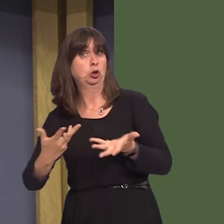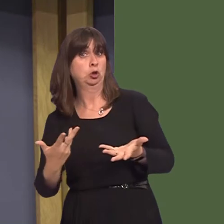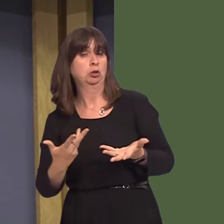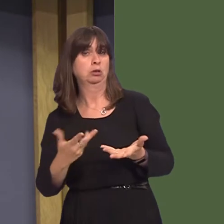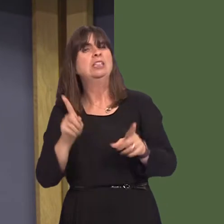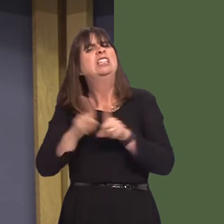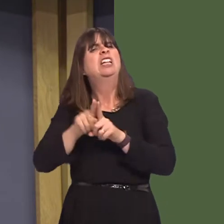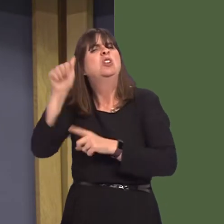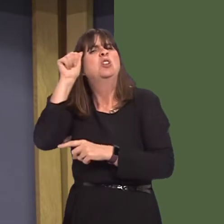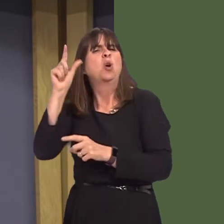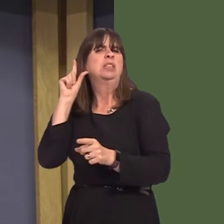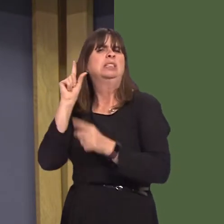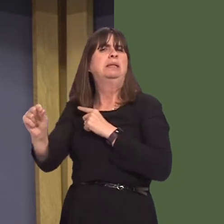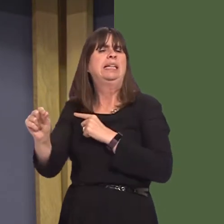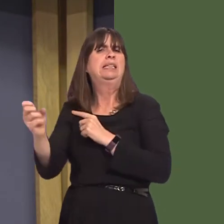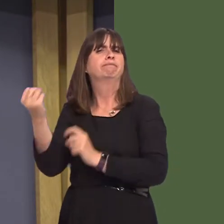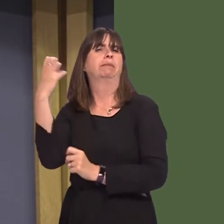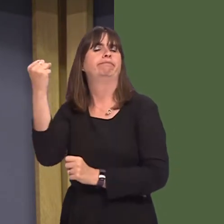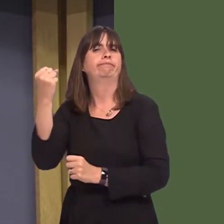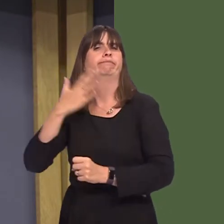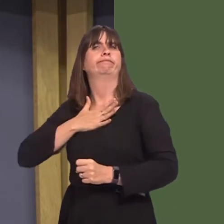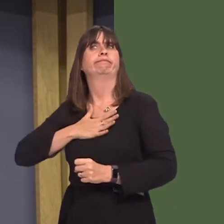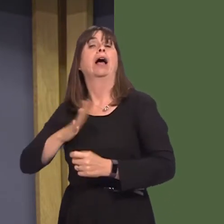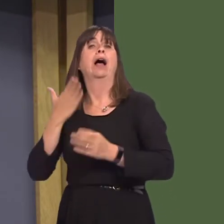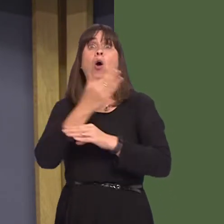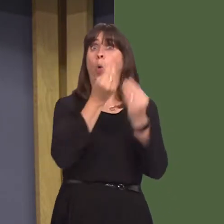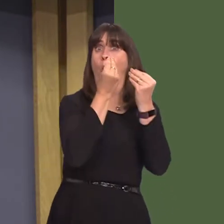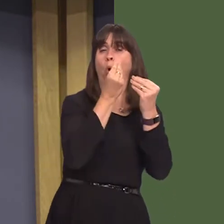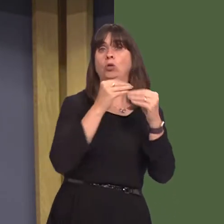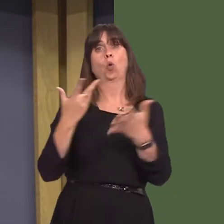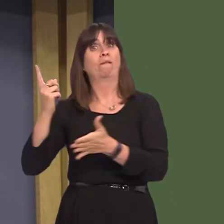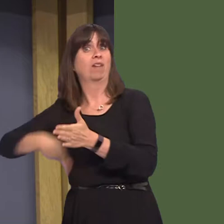like the speed awareness course. Gwent Police are the first force in Wales to offer such